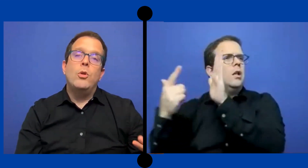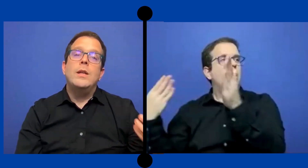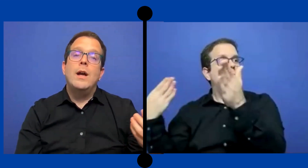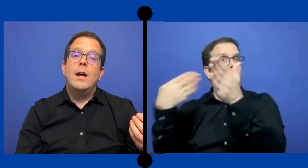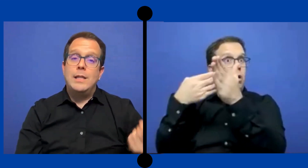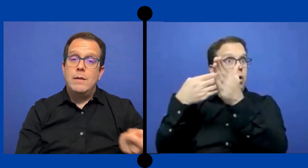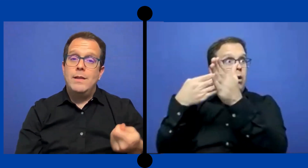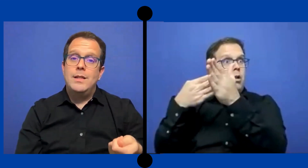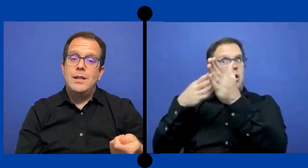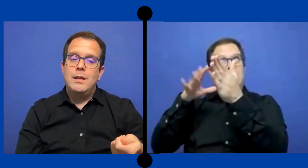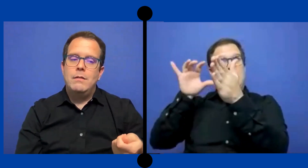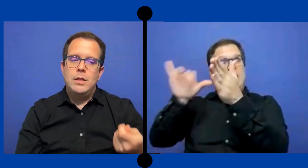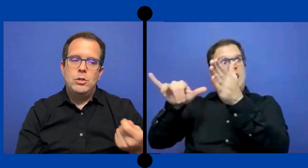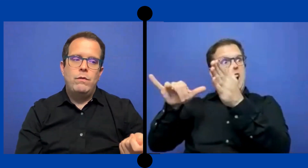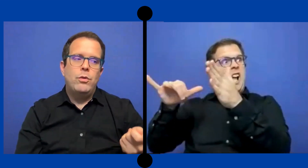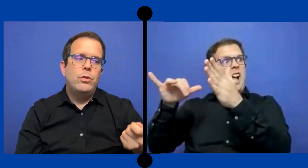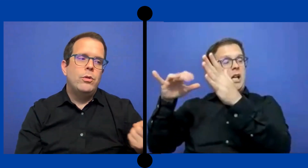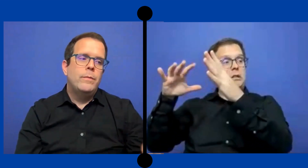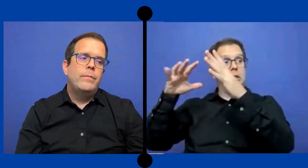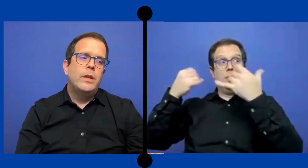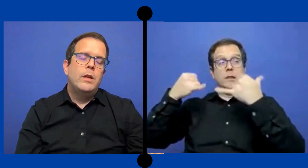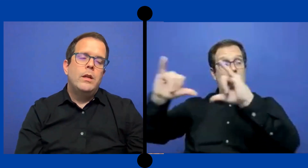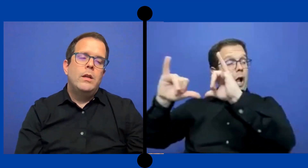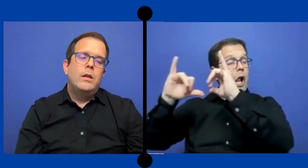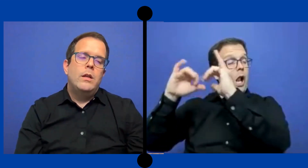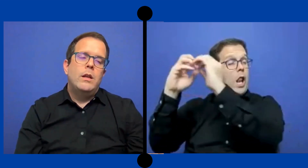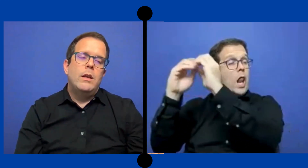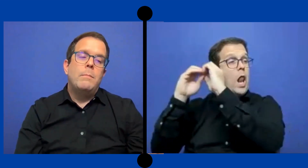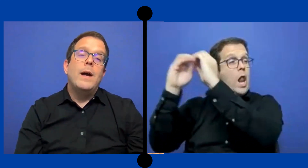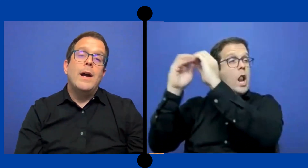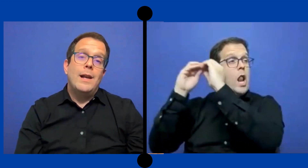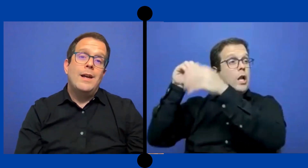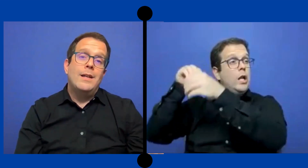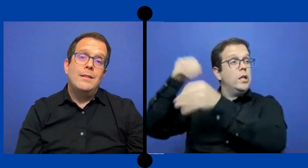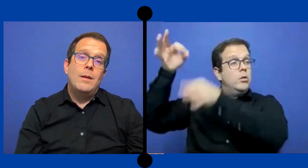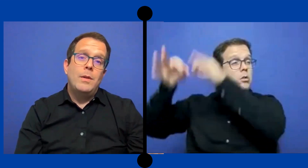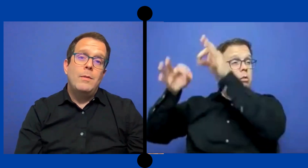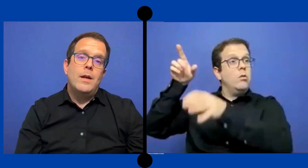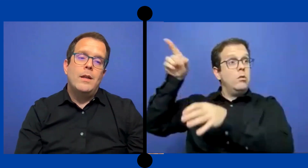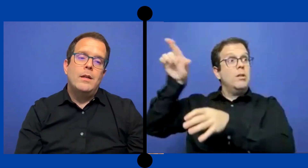podían a través de ese- de esos fondos pagar la agencia privada